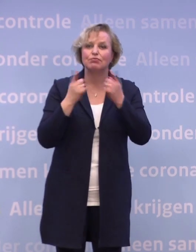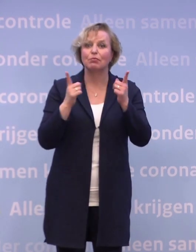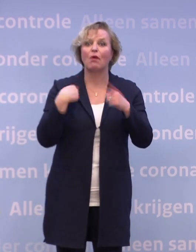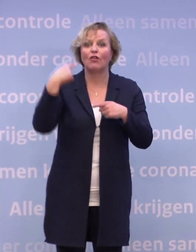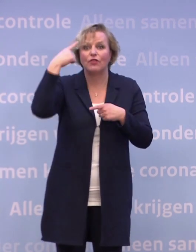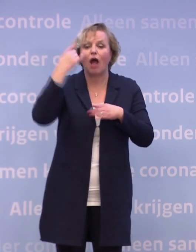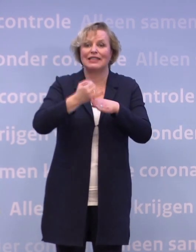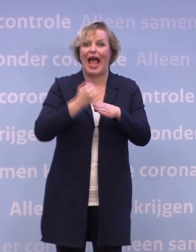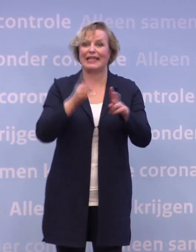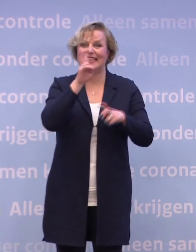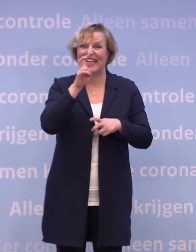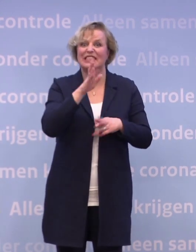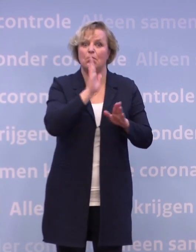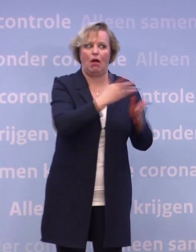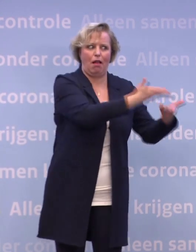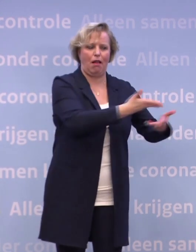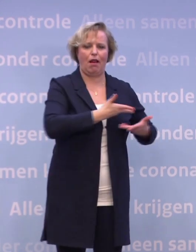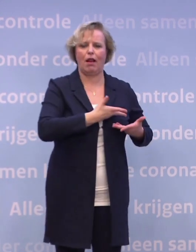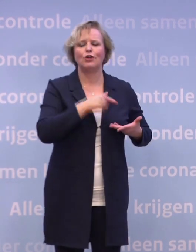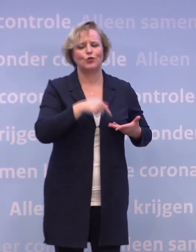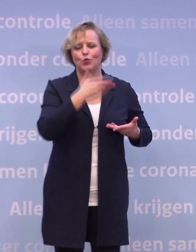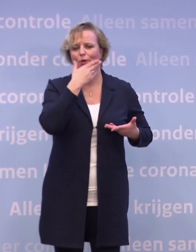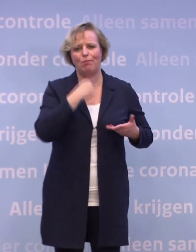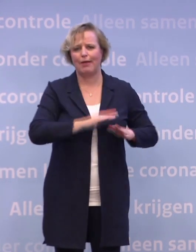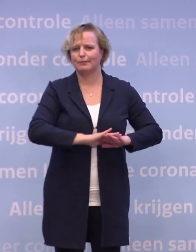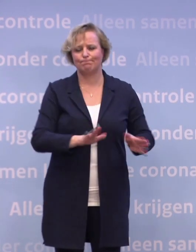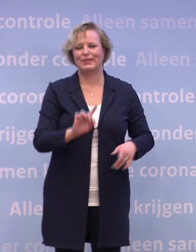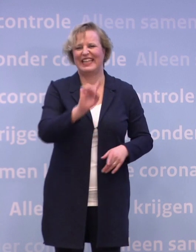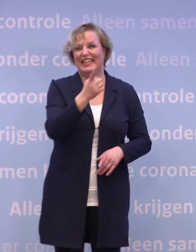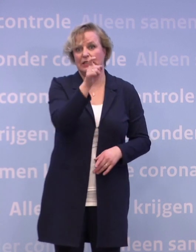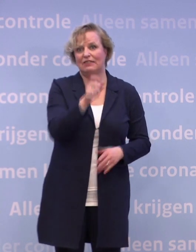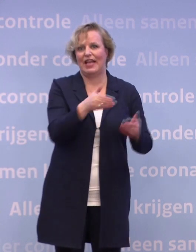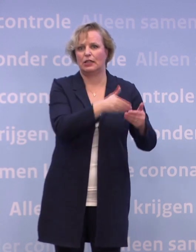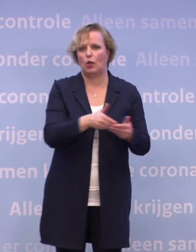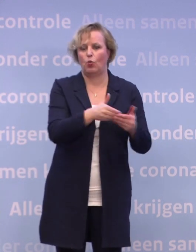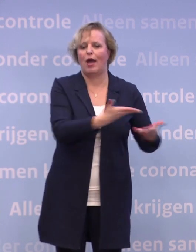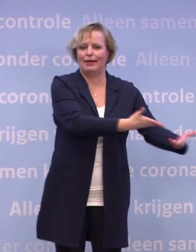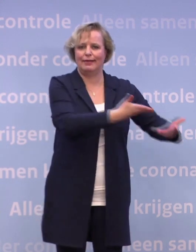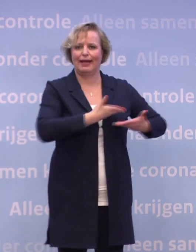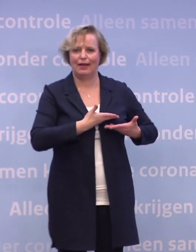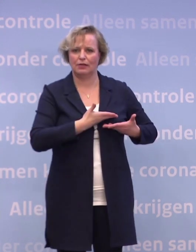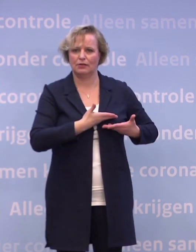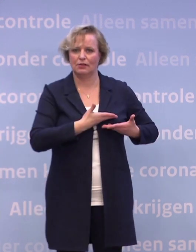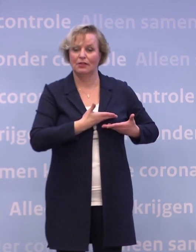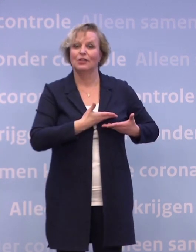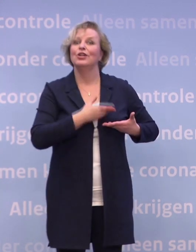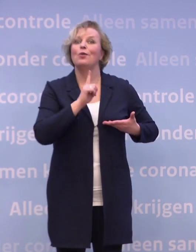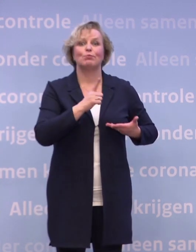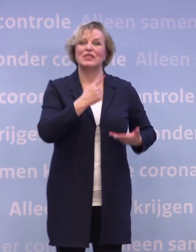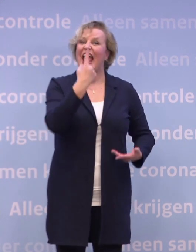...dat we dat eind december zouden gaan krijgen. We weten nu dat zal naar verwachting zijn... ...in de eerste week van januari en het zal naar verwachting een half miljoen zijn.